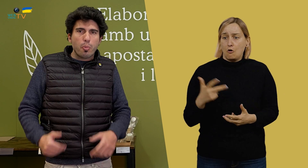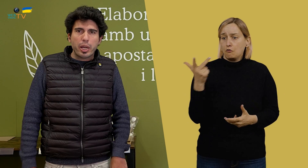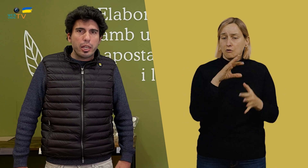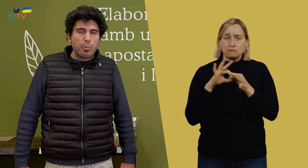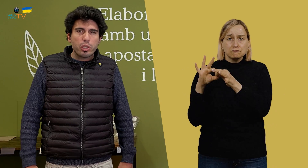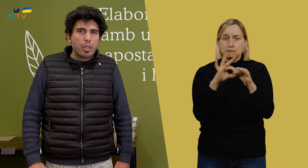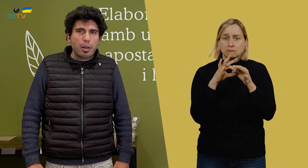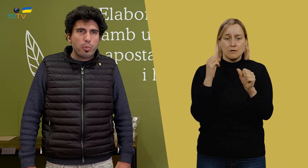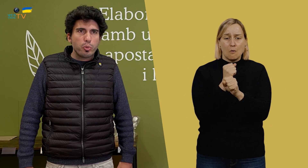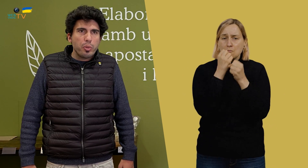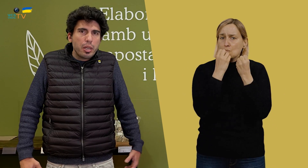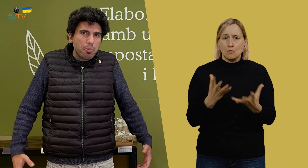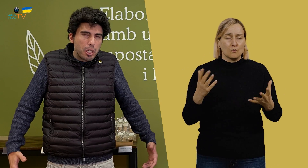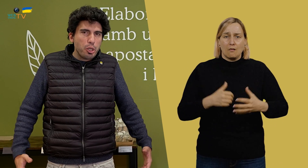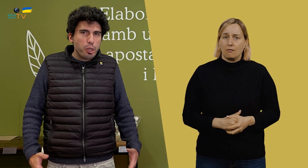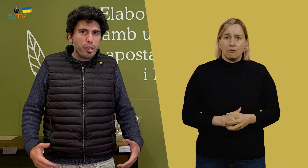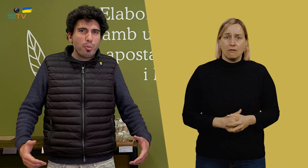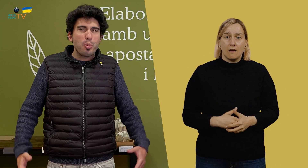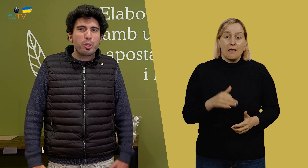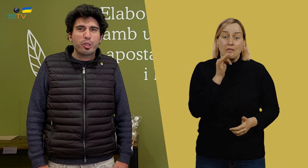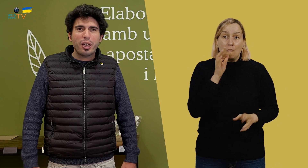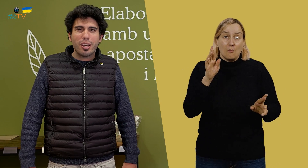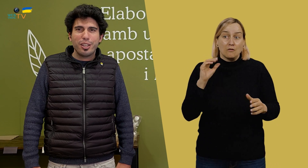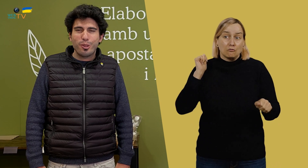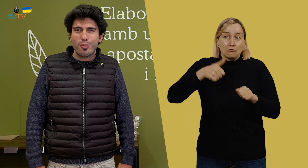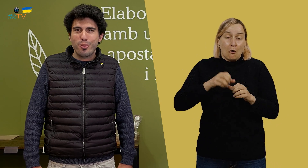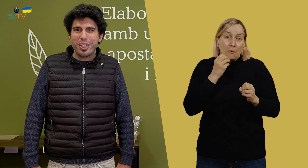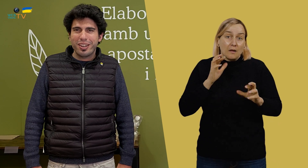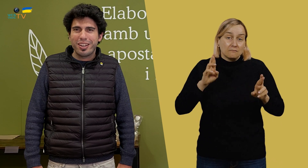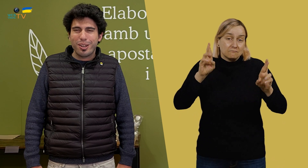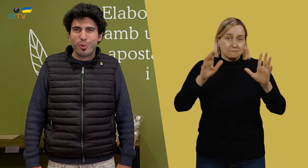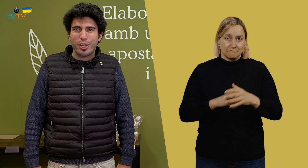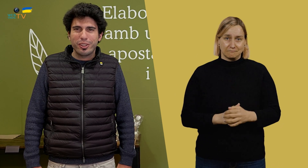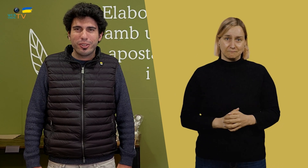nos compaginamos y trabajamos muy bien, y, de momento, está yendo muy bien.